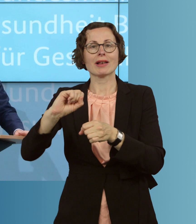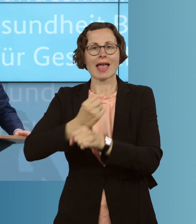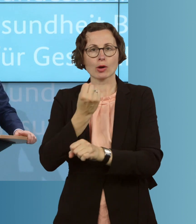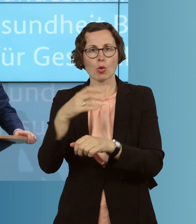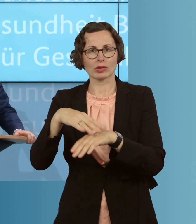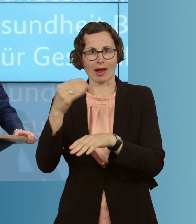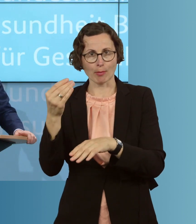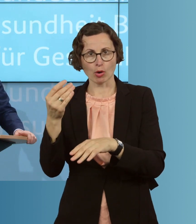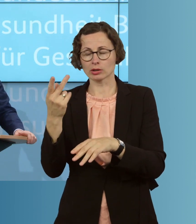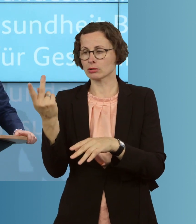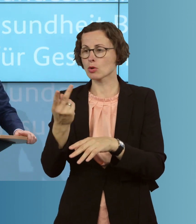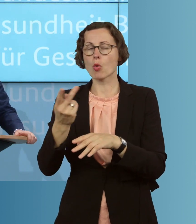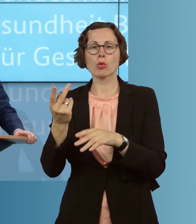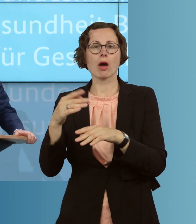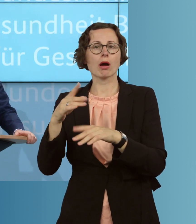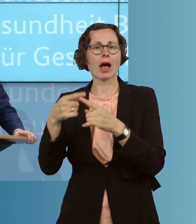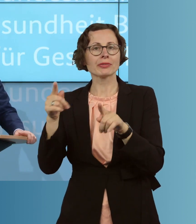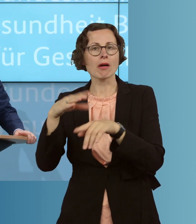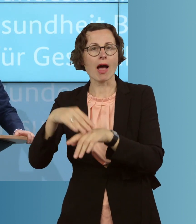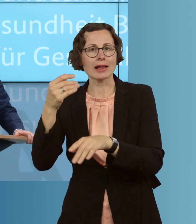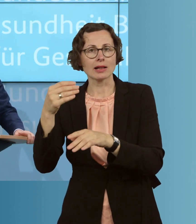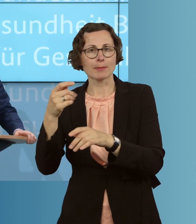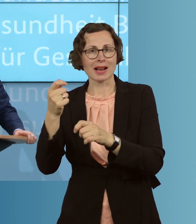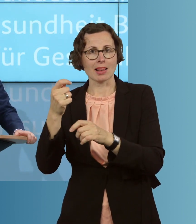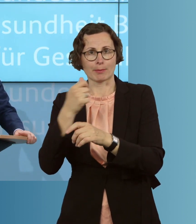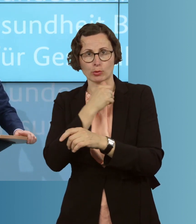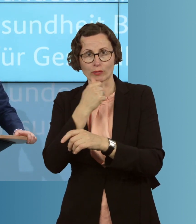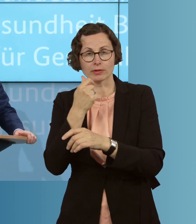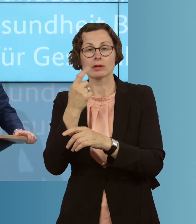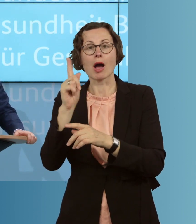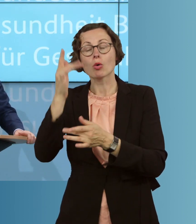in anderen Heilmittelberufen oder auch die Approbationsordnung für Zahnärzte.